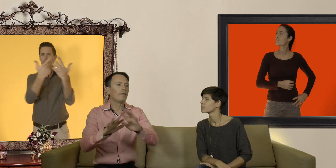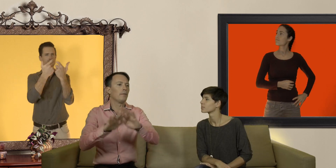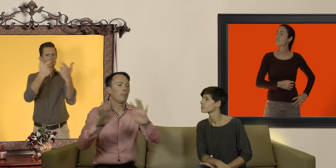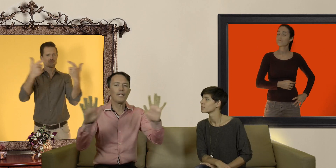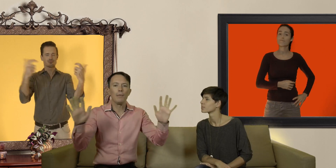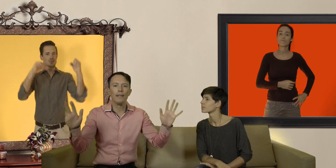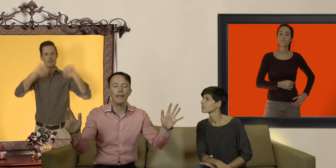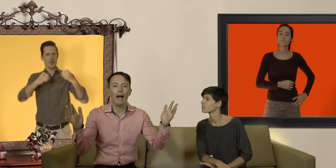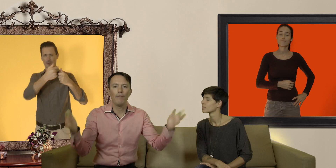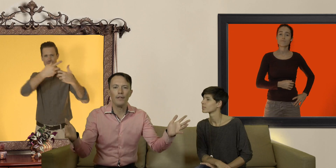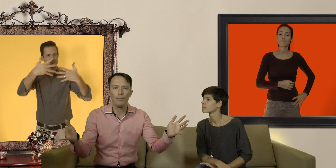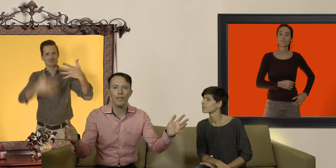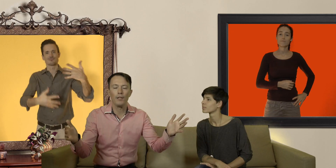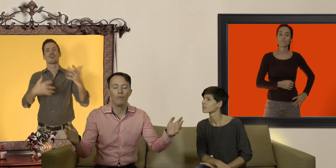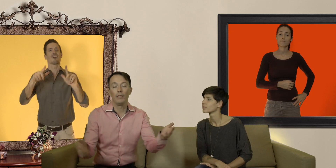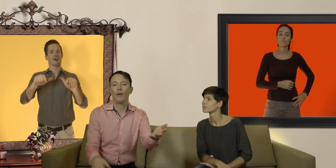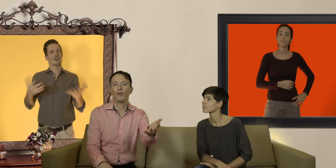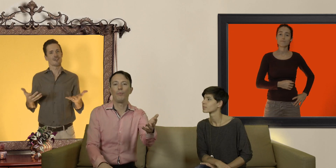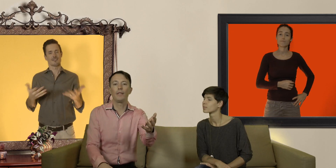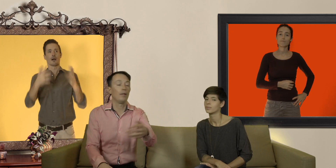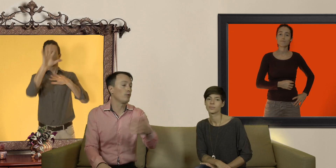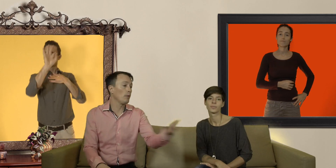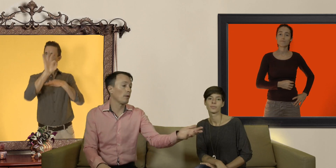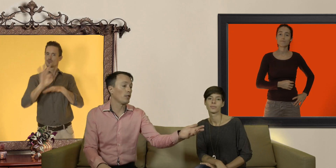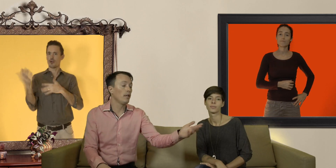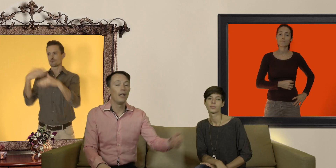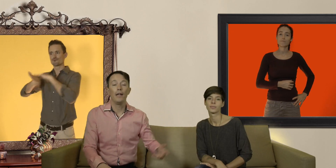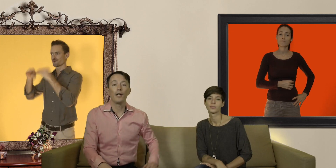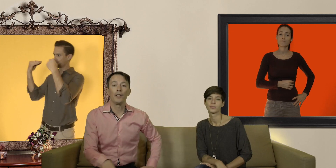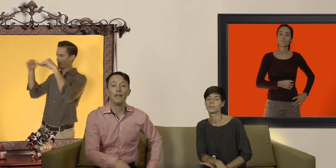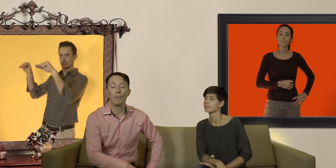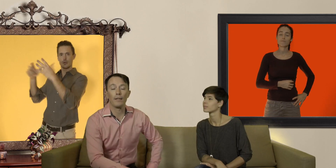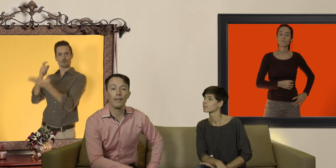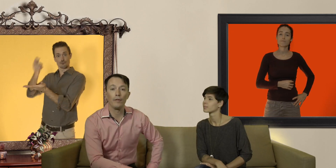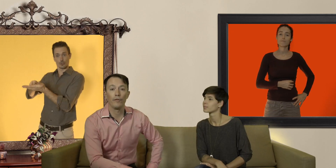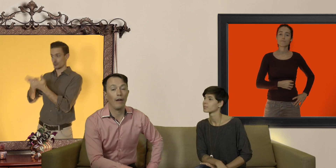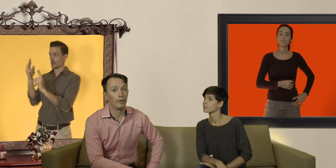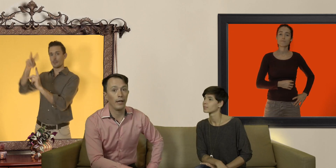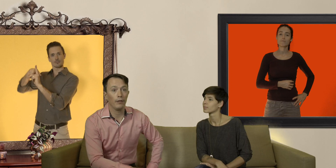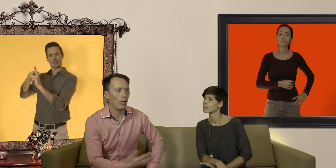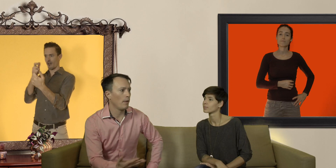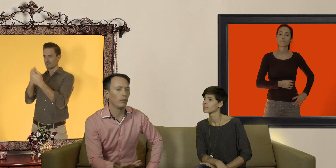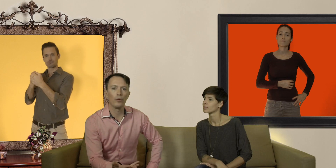de possibilités à votre disposition il ne vous reste plus qu'à aller au supermarché et acheter des préservatifs à votre taille de la marque de votre choix